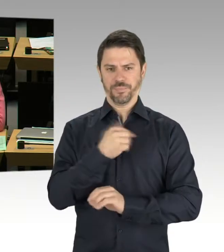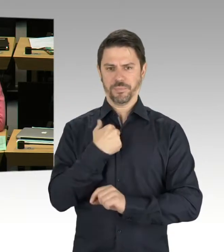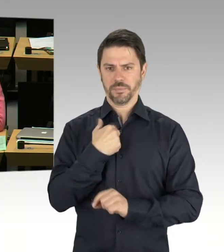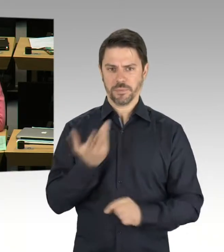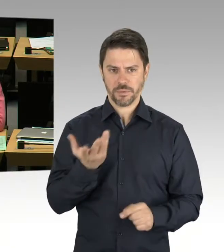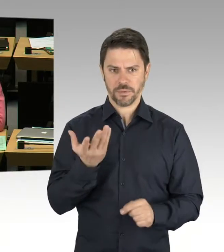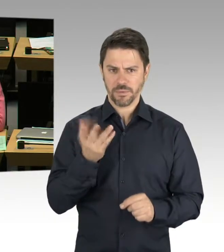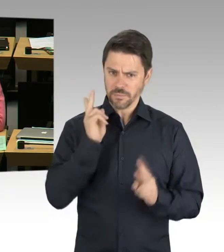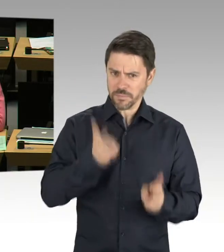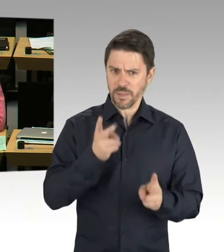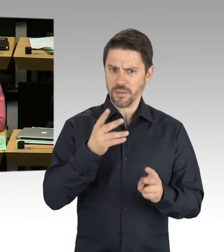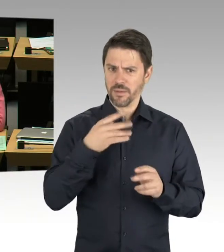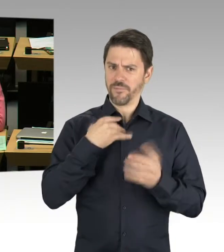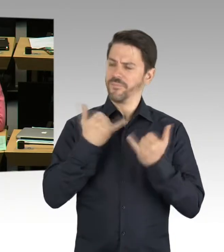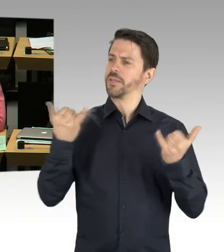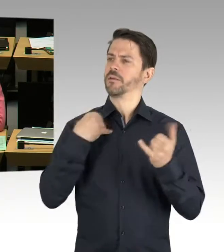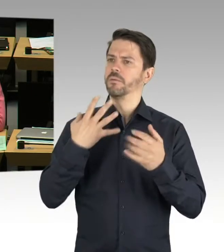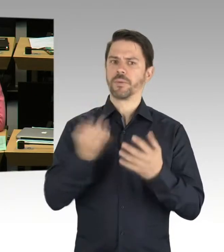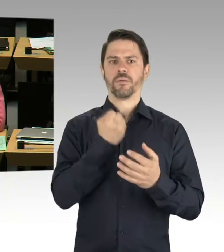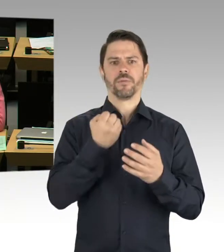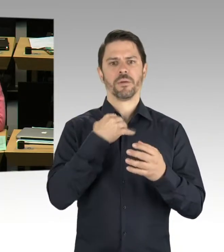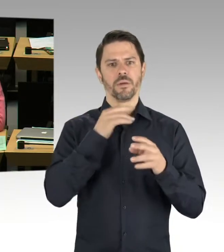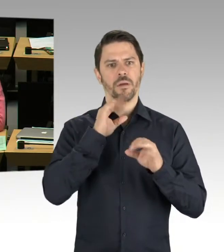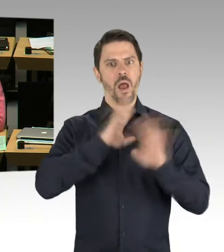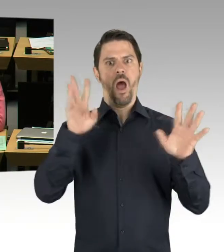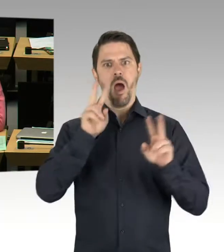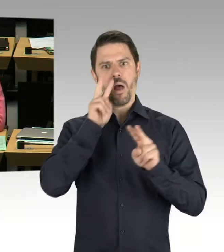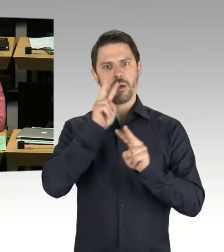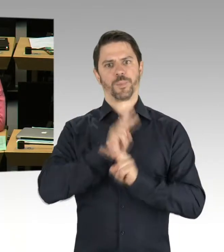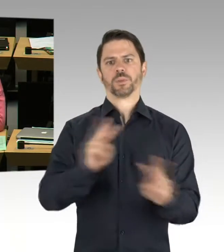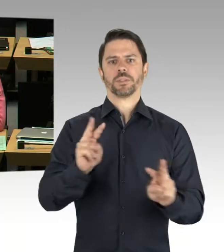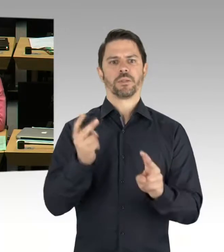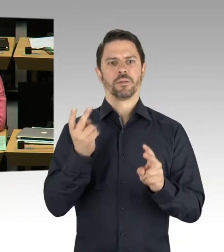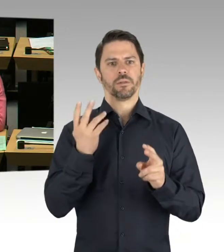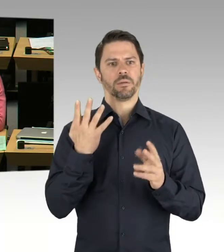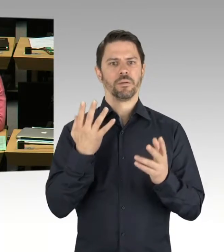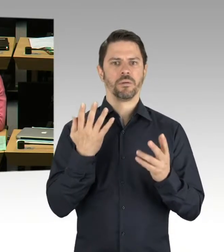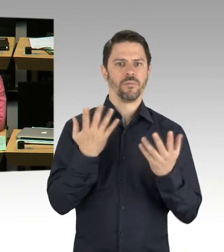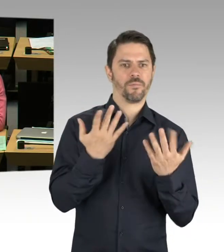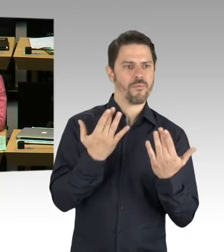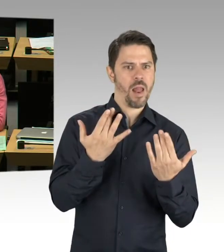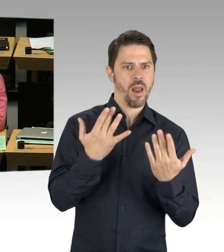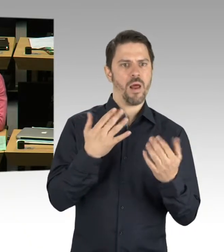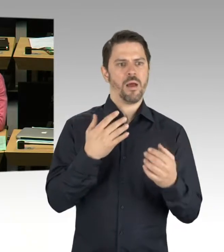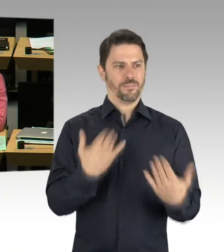um eben die Schulplatzversorgung gewährleisten zu können, Jahr für Jahr und kiezscharf.